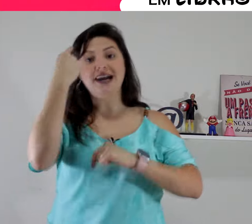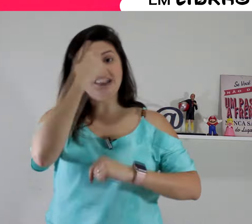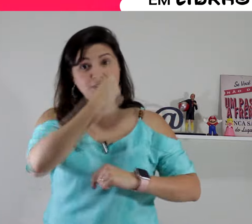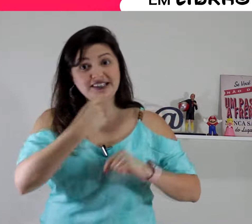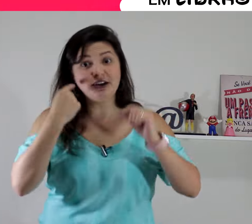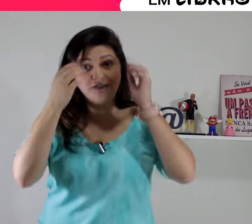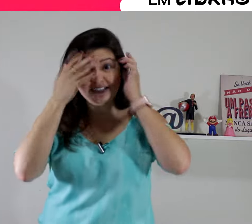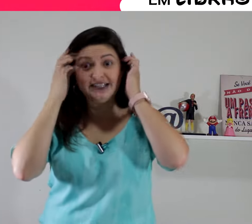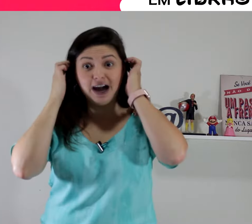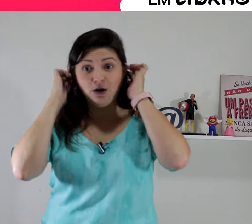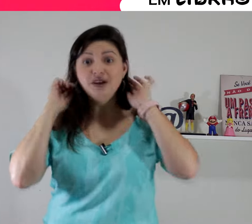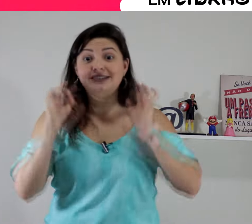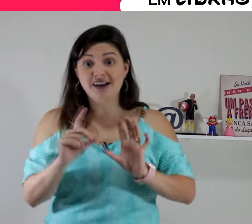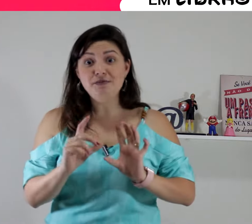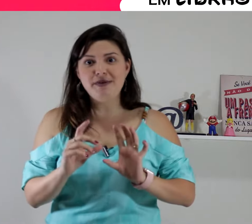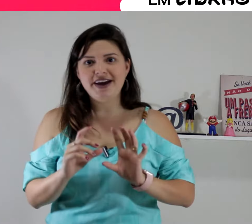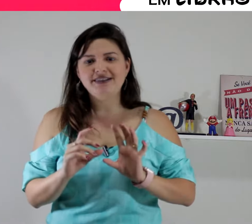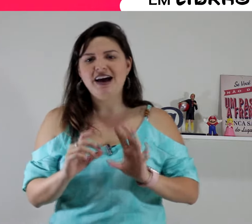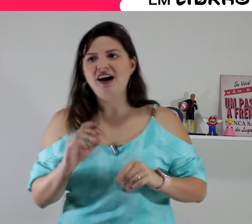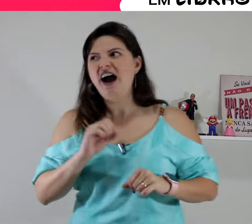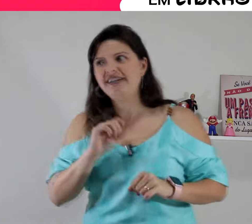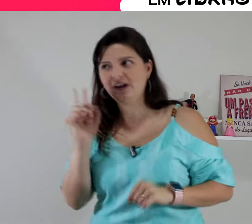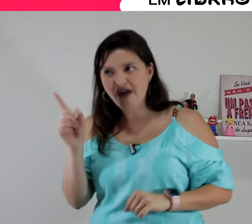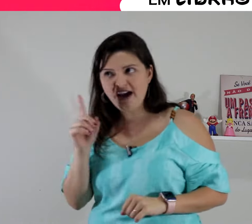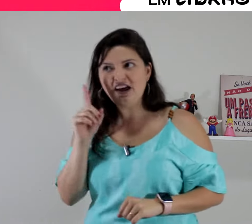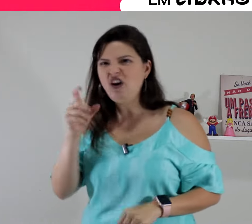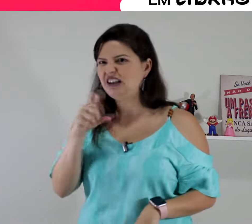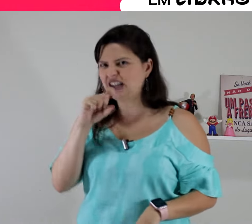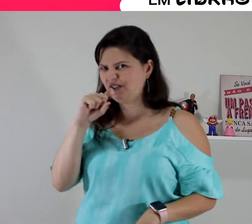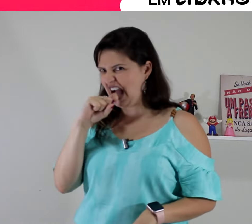e a expressão facial também